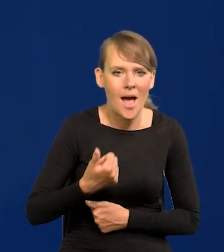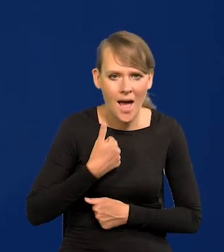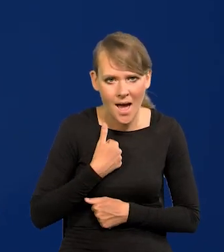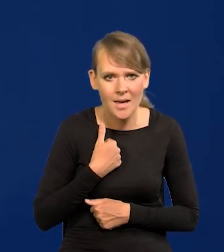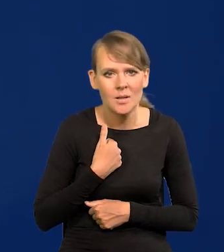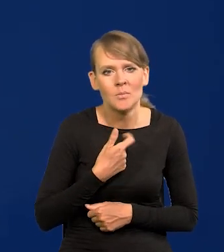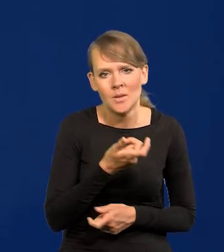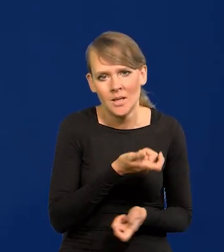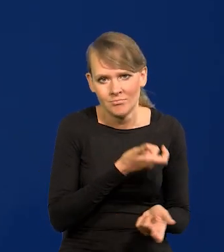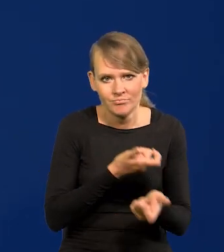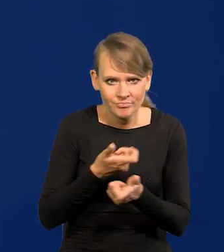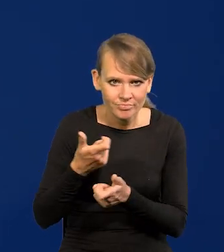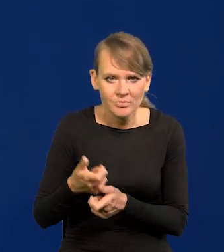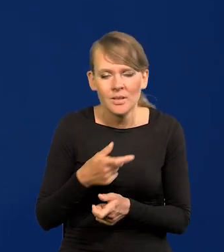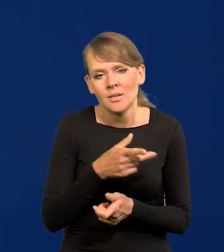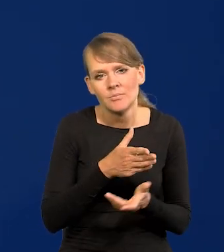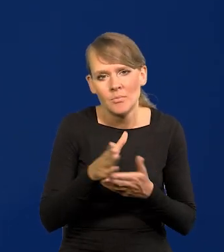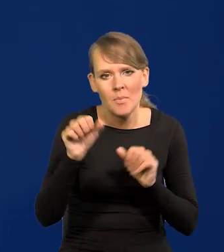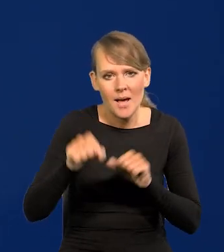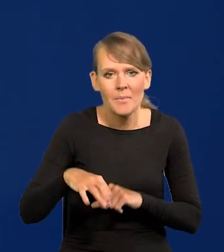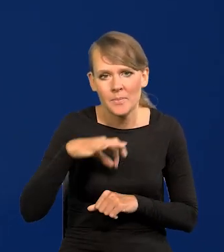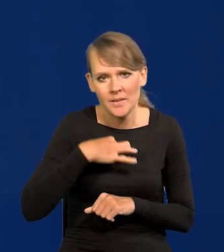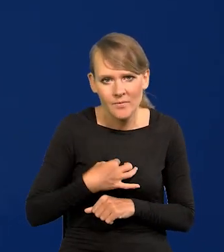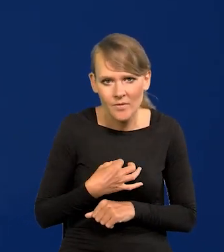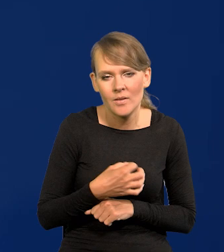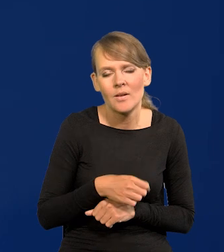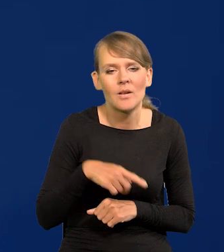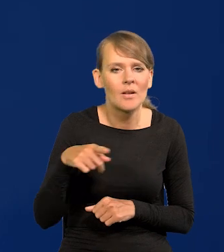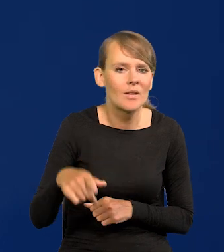które gdzieś tam przejdą przez banki prywatne, konsorcja zagraniczne,